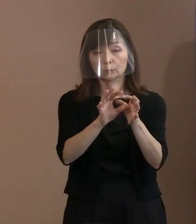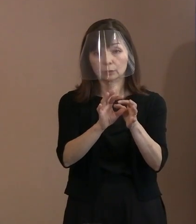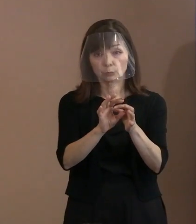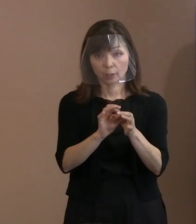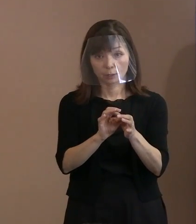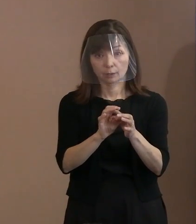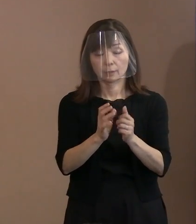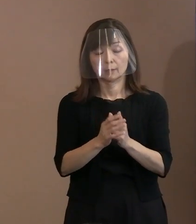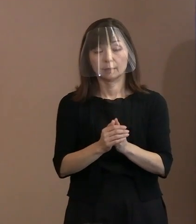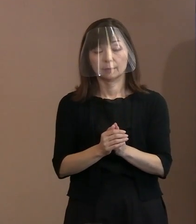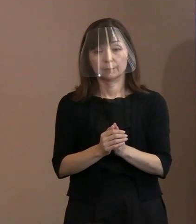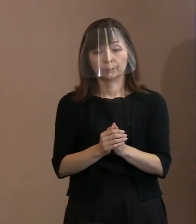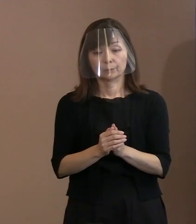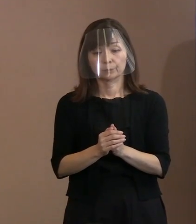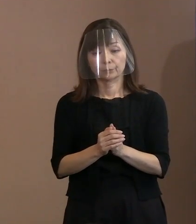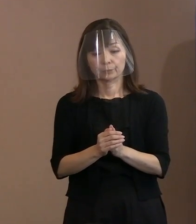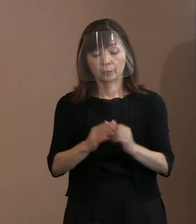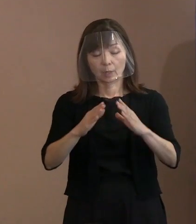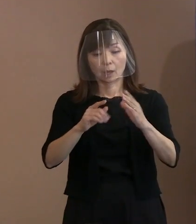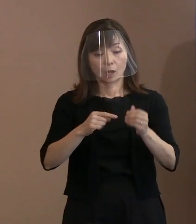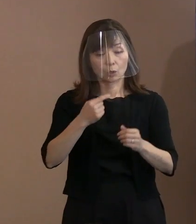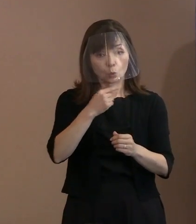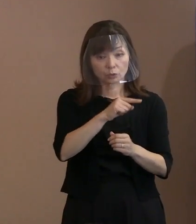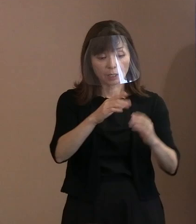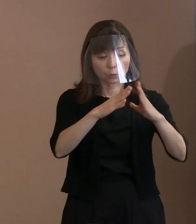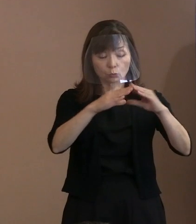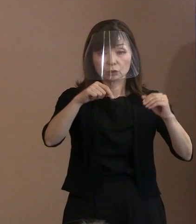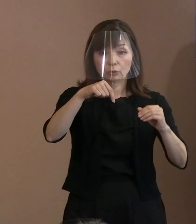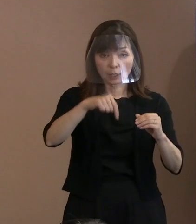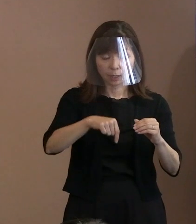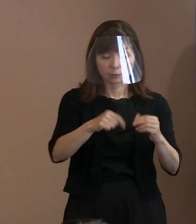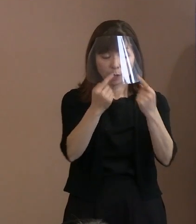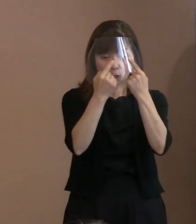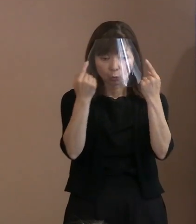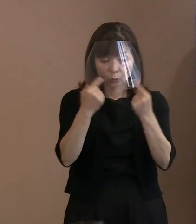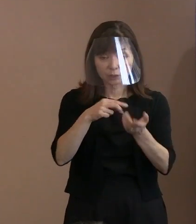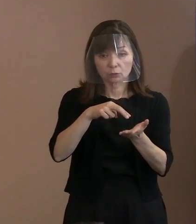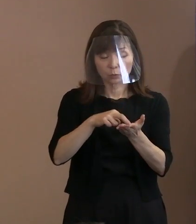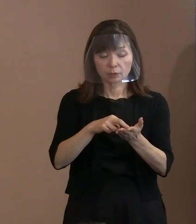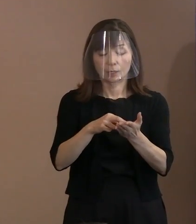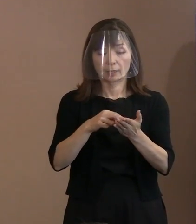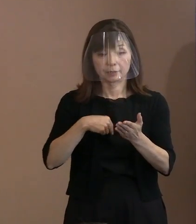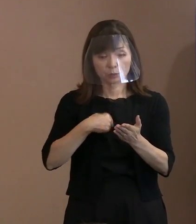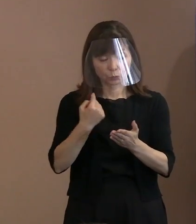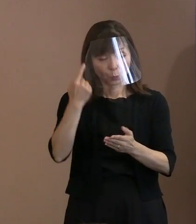個人としてきちっとした､ そういった見解を述べる方もいましたねと､